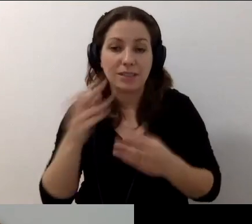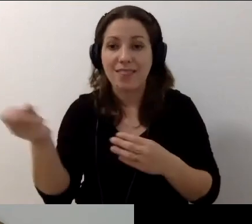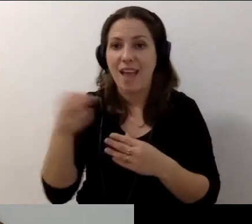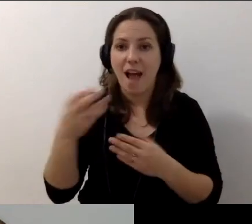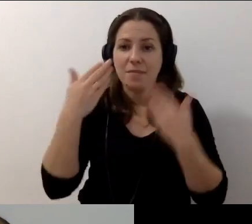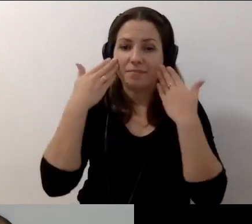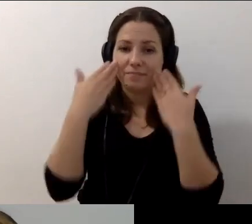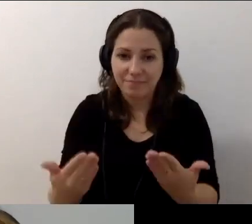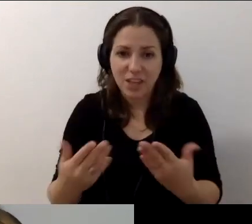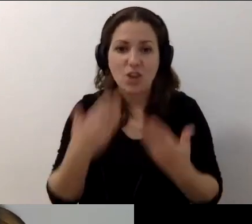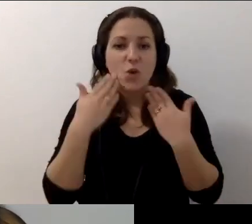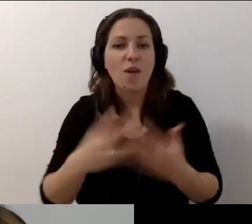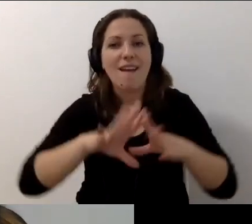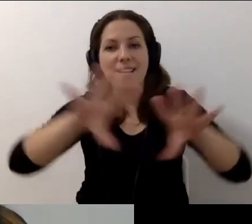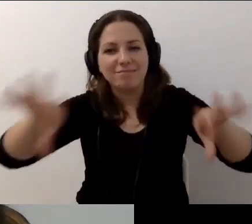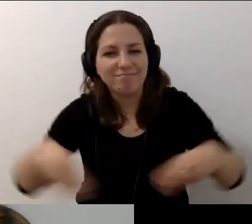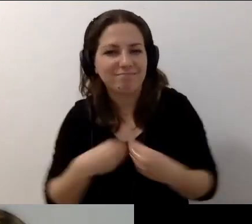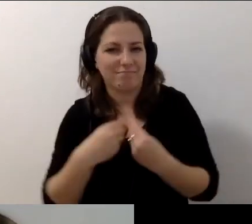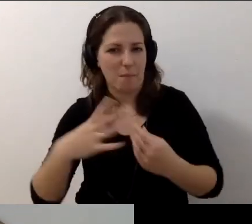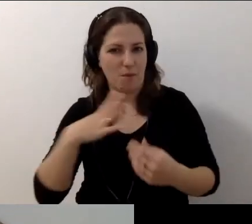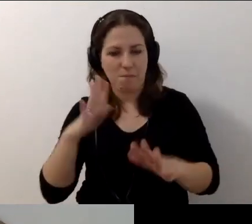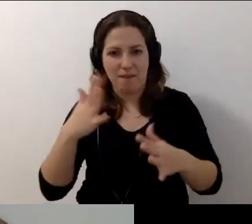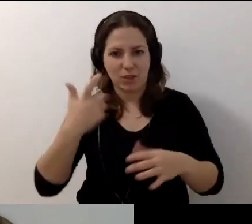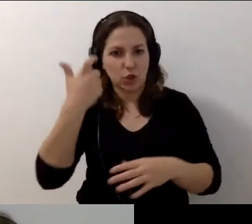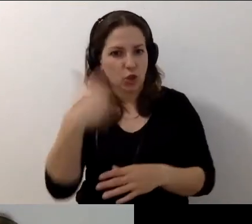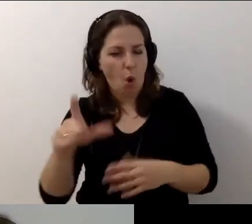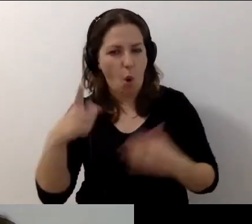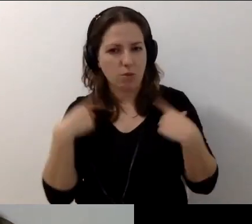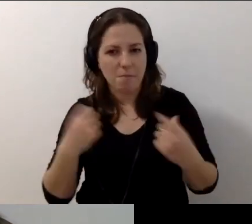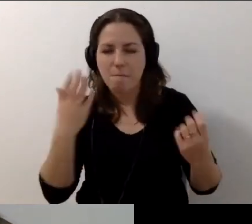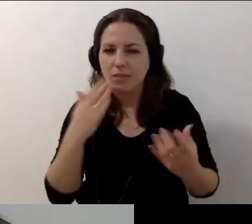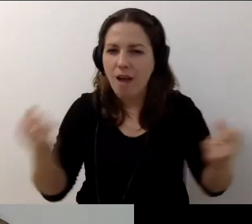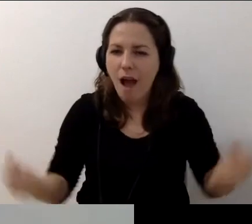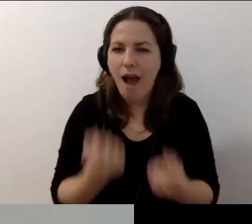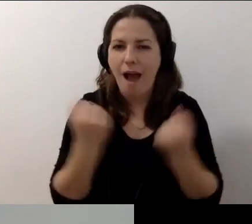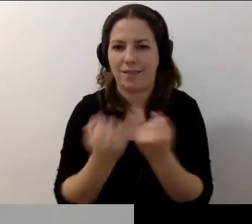Dziękuję, że byliście z nami. Prawie 100 osób. Cudownie.